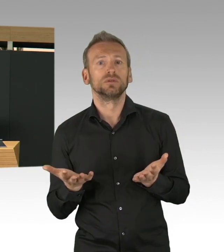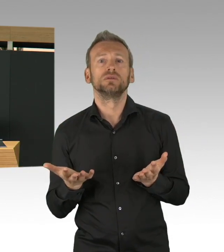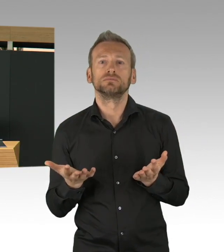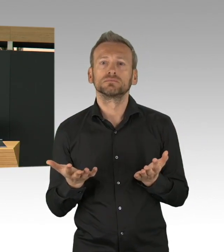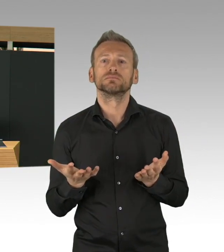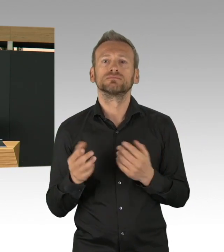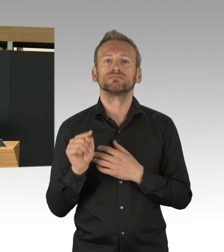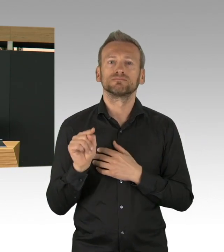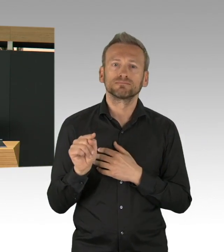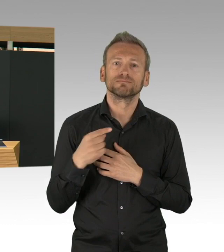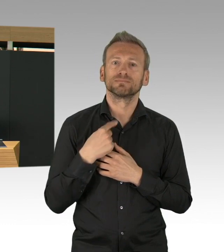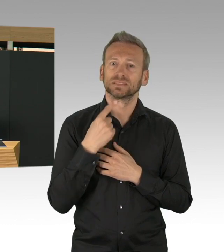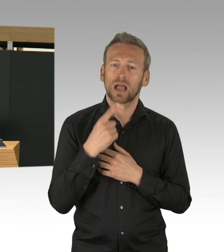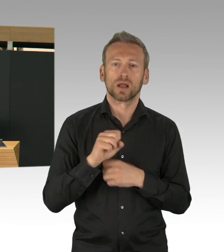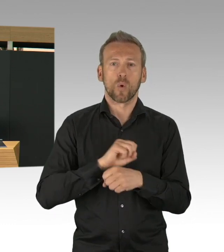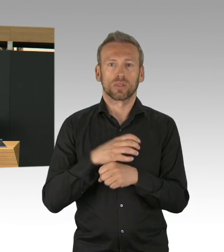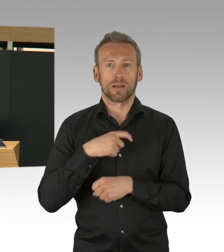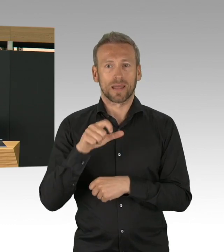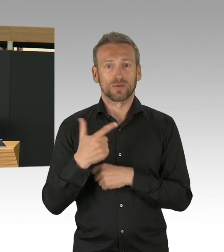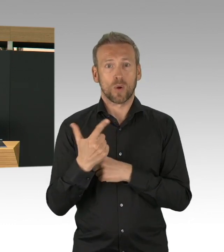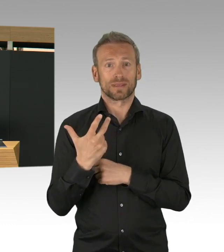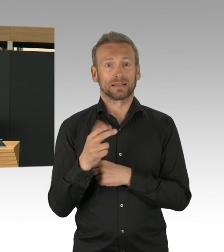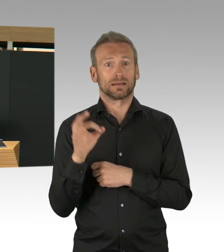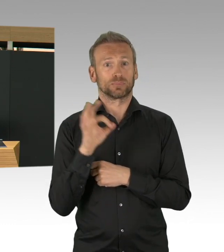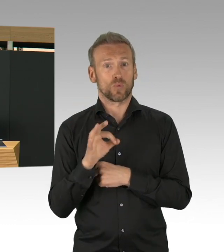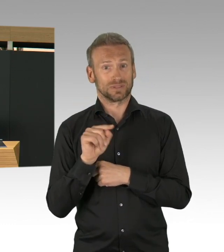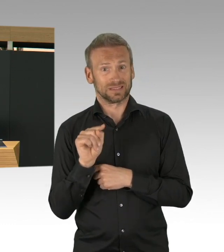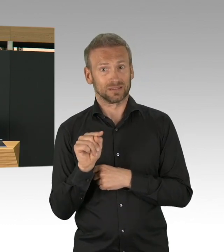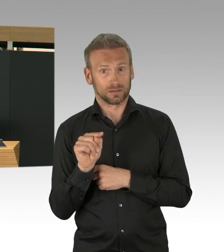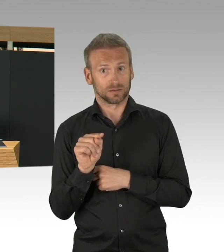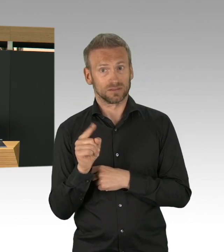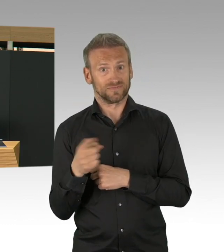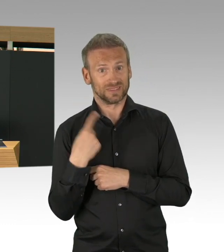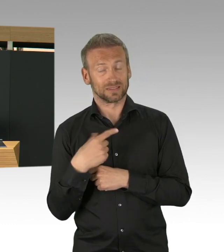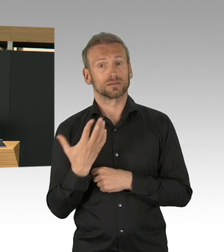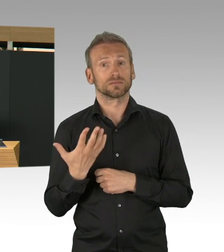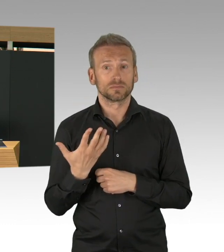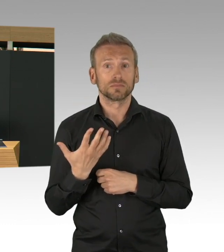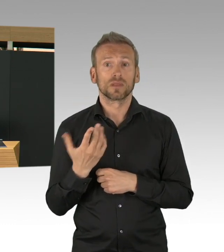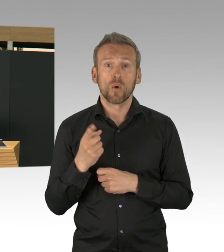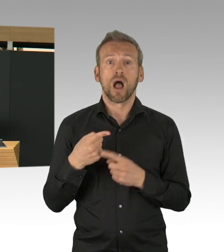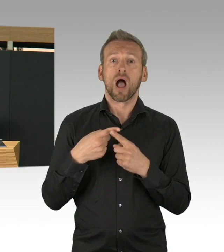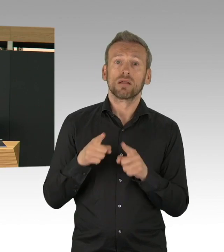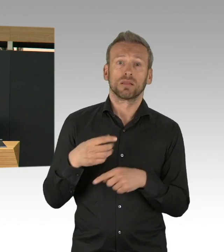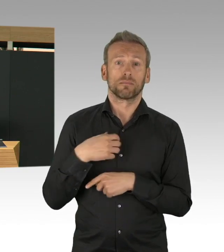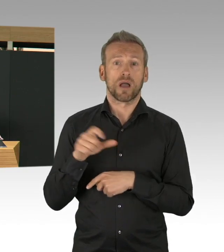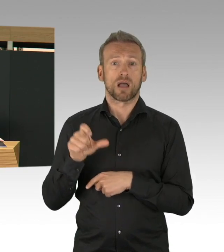eine wunderbare Abstimmung zwischen allen Kliniken, mit einem Zentrum bei der Charité und auch die ITS,